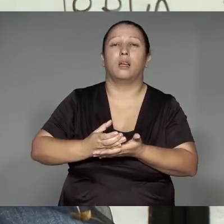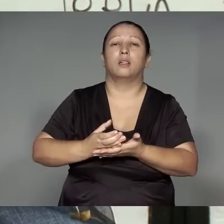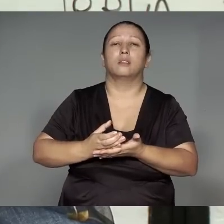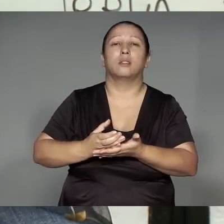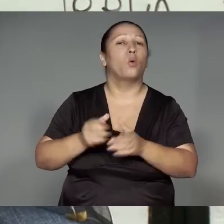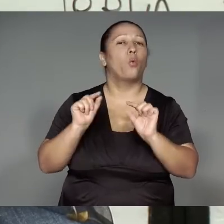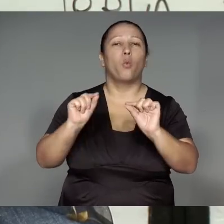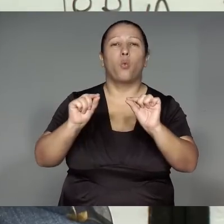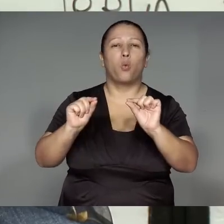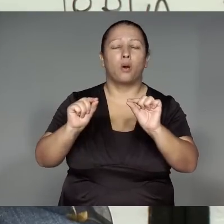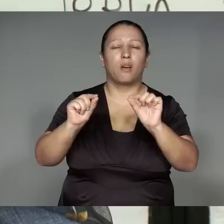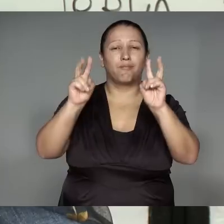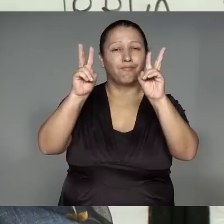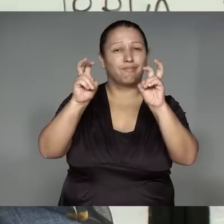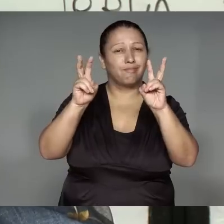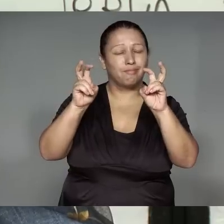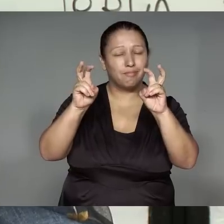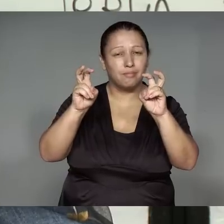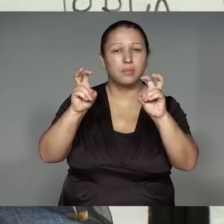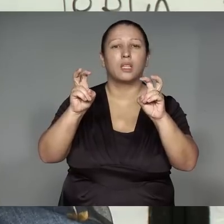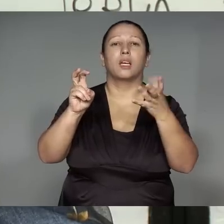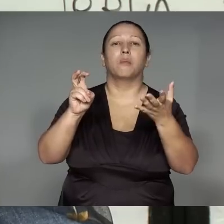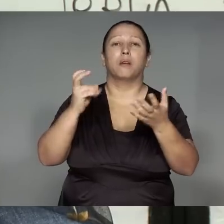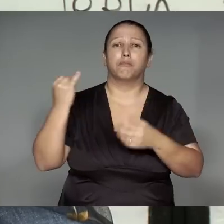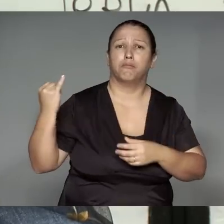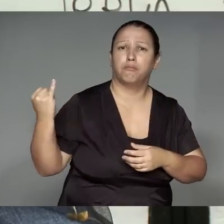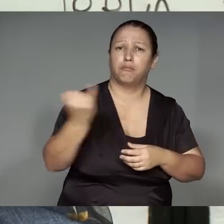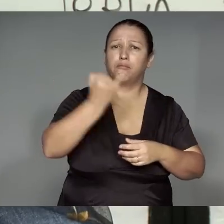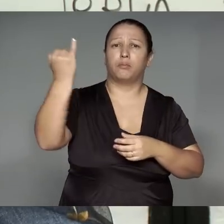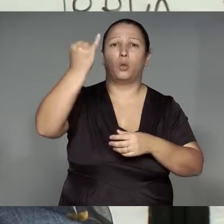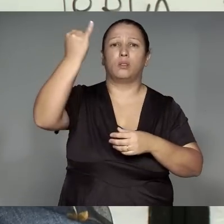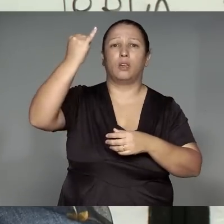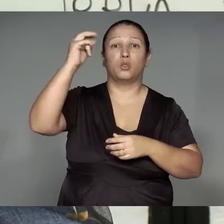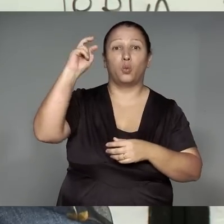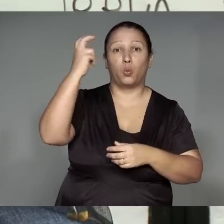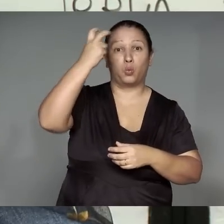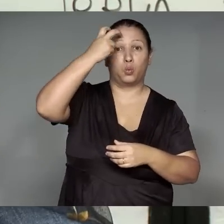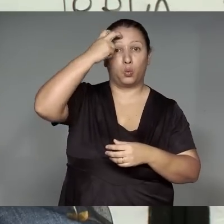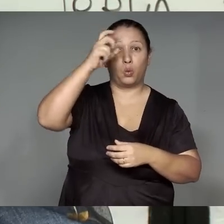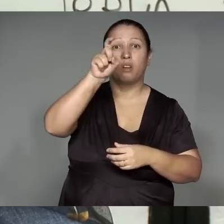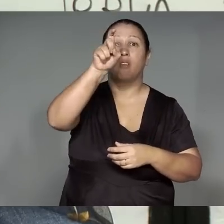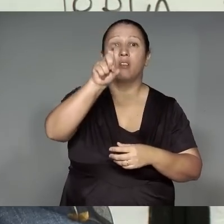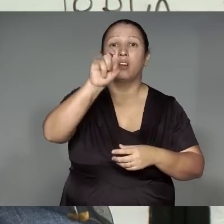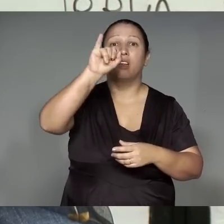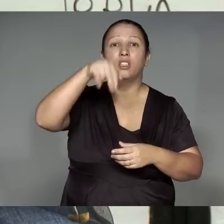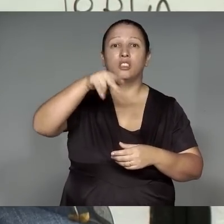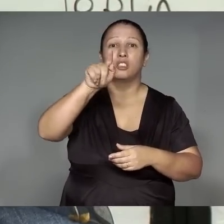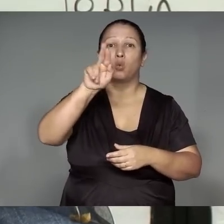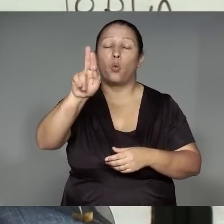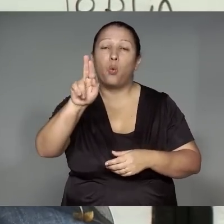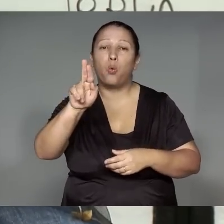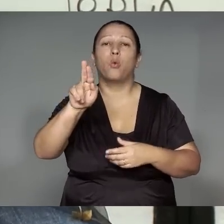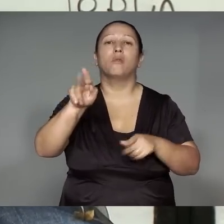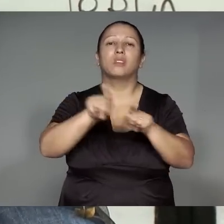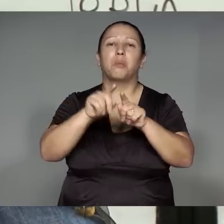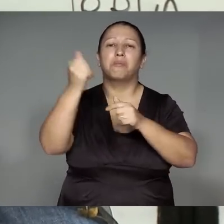ikatu ma’e͂a ’ang, Xingua tapiana rehe jue, Kamaiurá rehe jueran Kwarywa porerekwama rehe jue